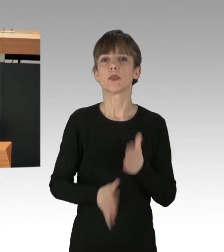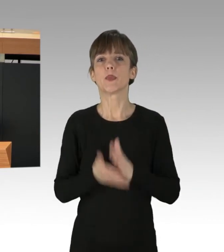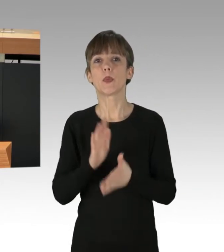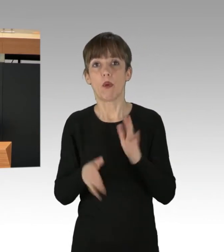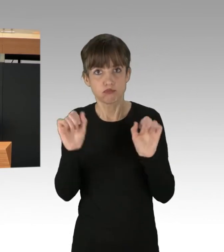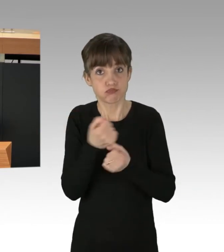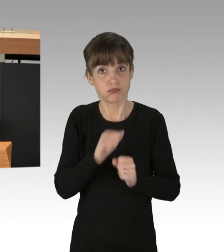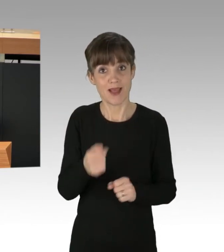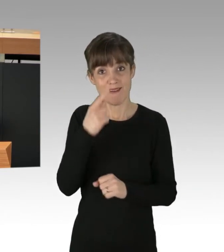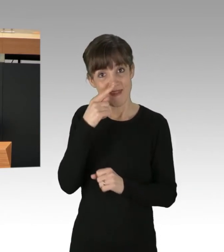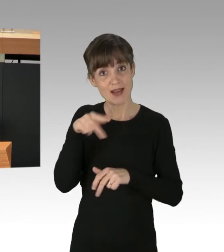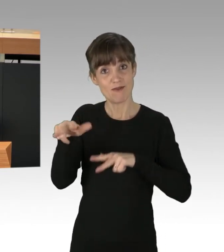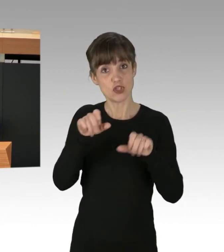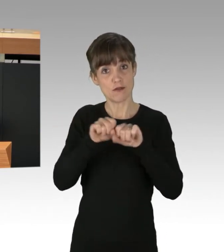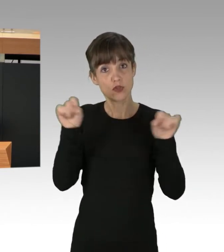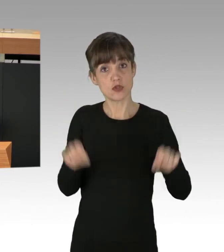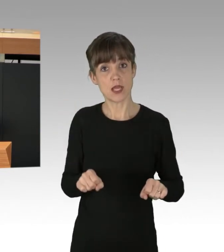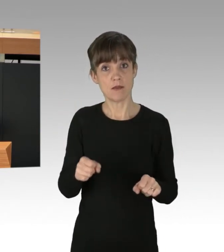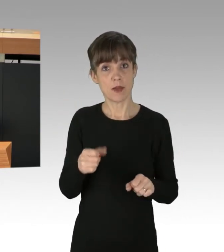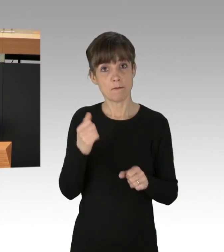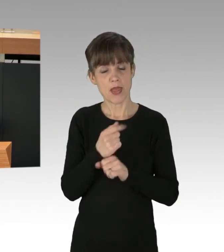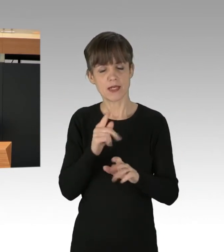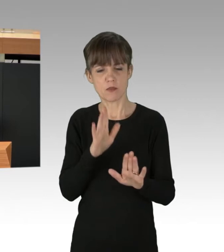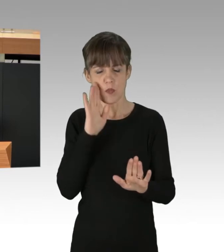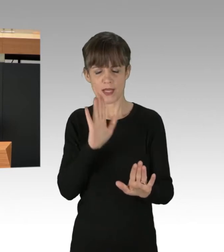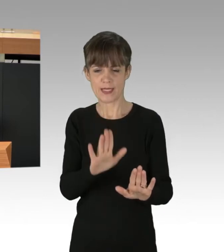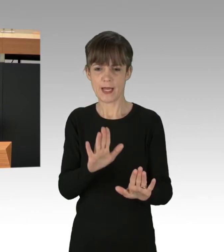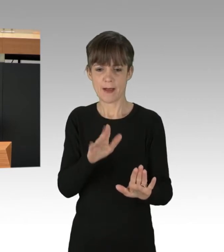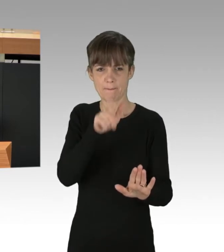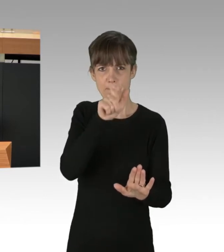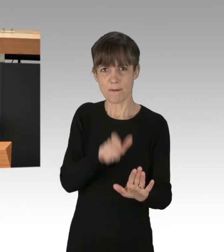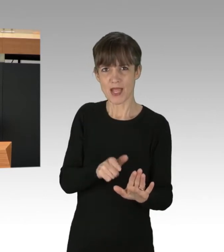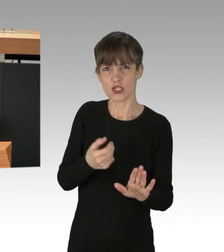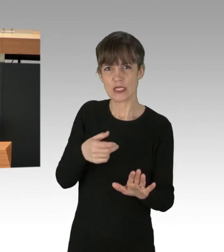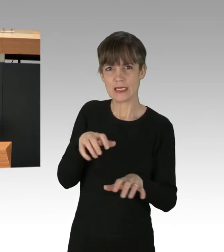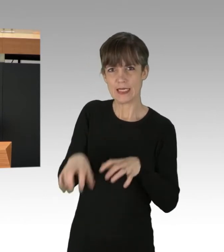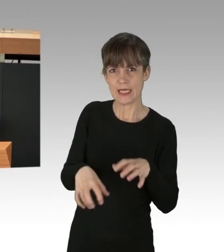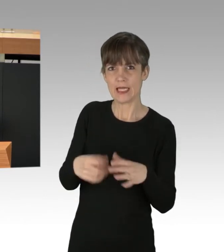ein Wirtschaftssystem infrage stellen, in dem Mensch, Tier und Natur für die Profite einiger weniger ausgebeutet werden,